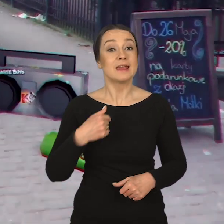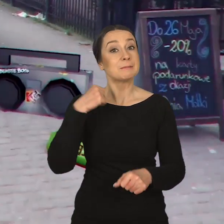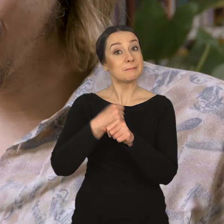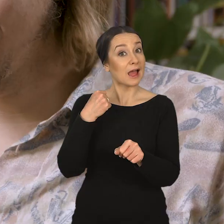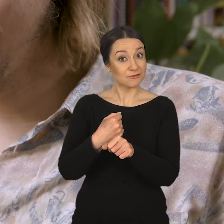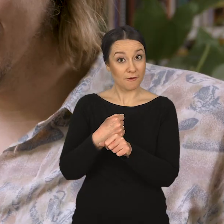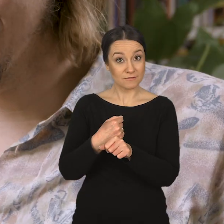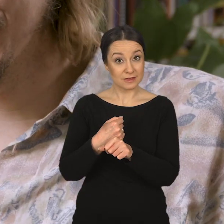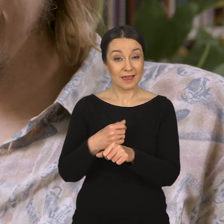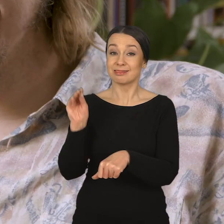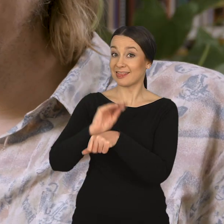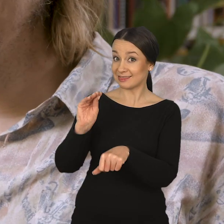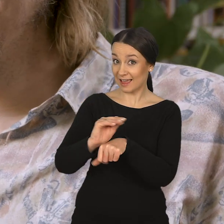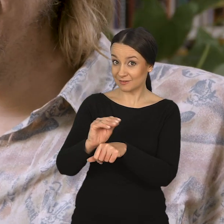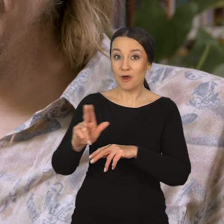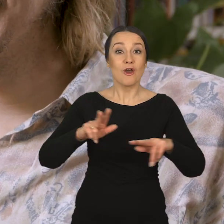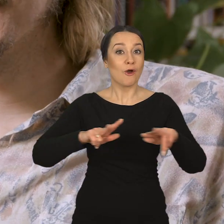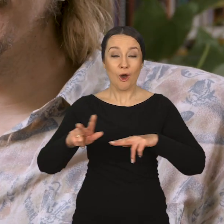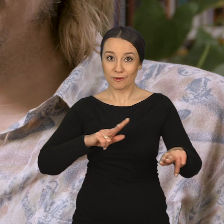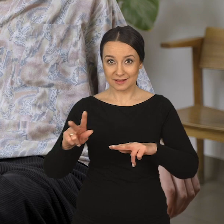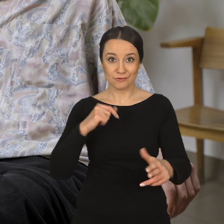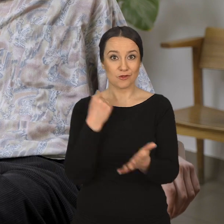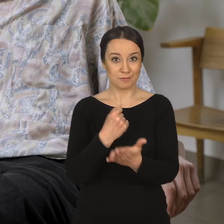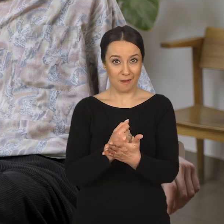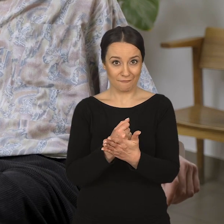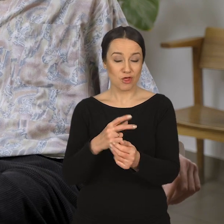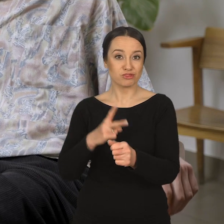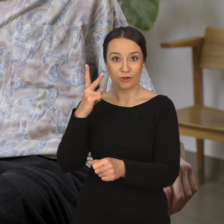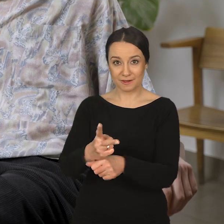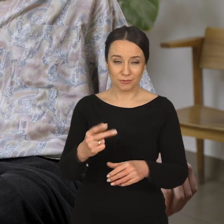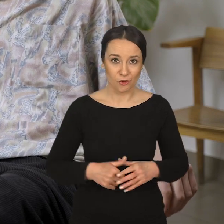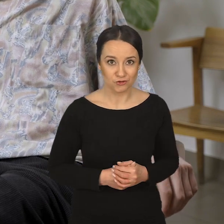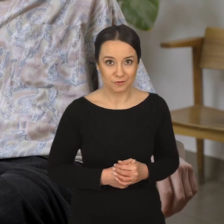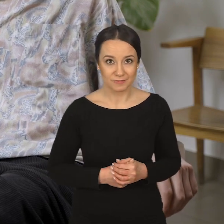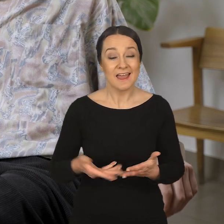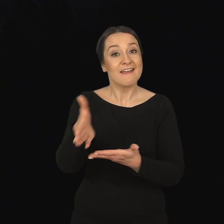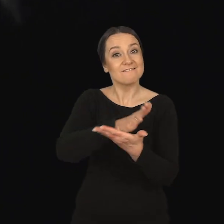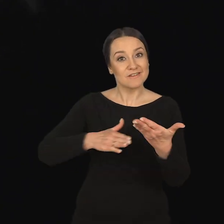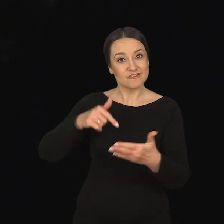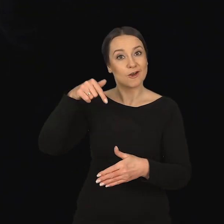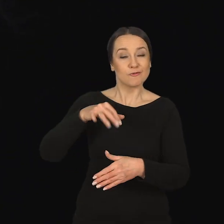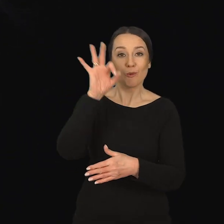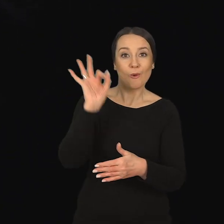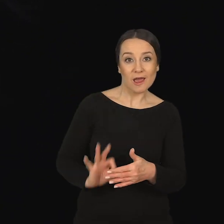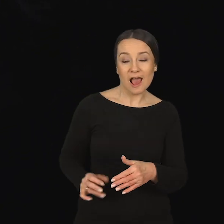Marcin Dymek: Jako pracownik dydaktyczny, koordynator ds. dostępności na Wydziale Grafiki,